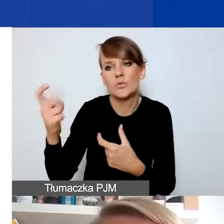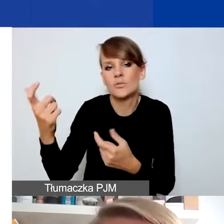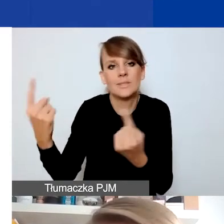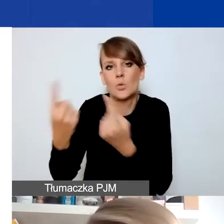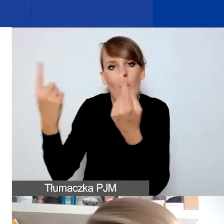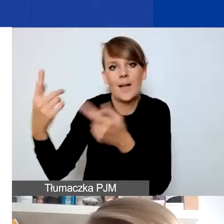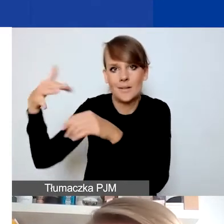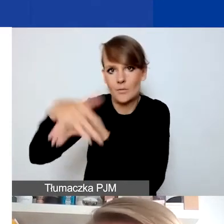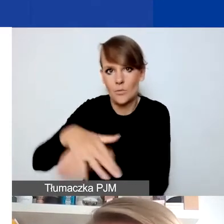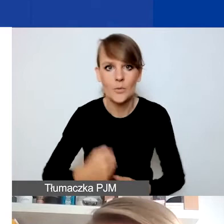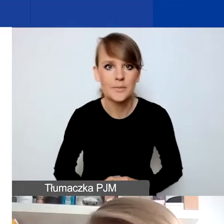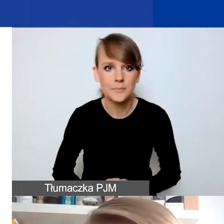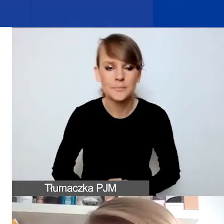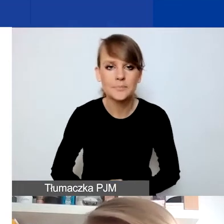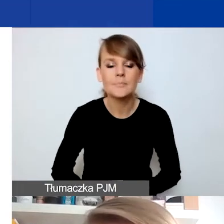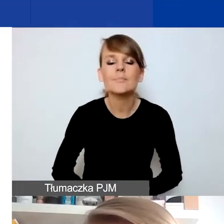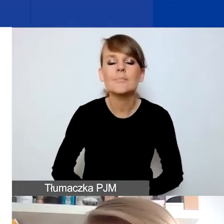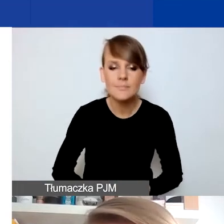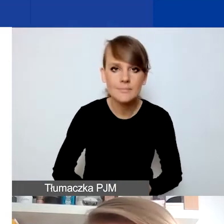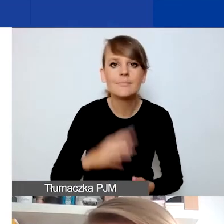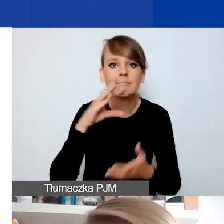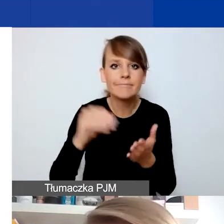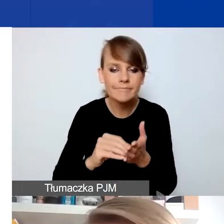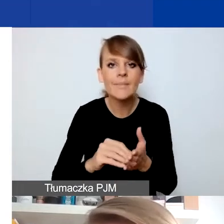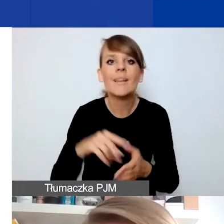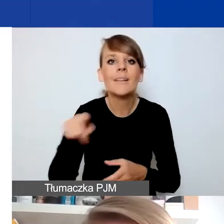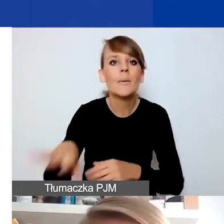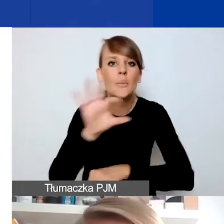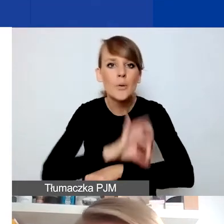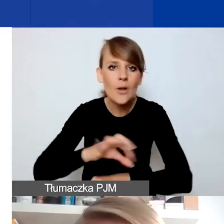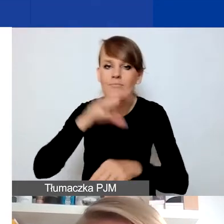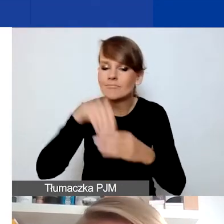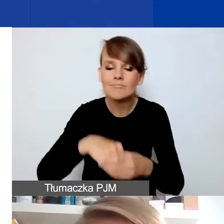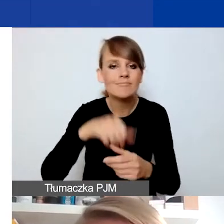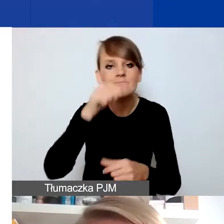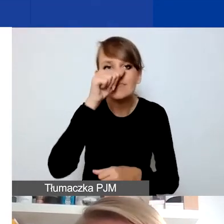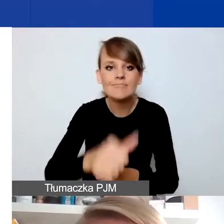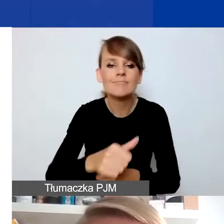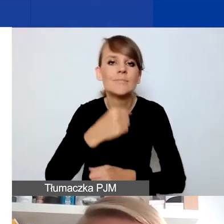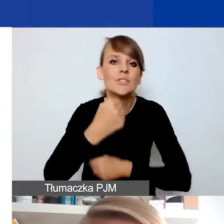I raz jeszcze - nie mogą się w tych projektach znajdować działania, które są ukierunkowane